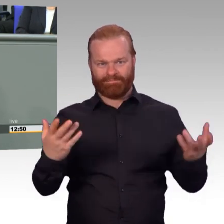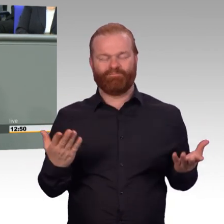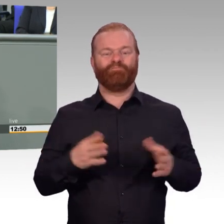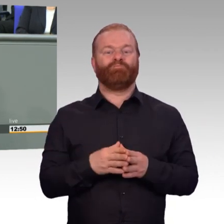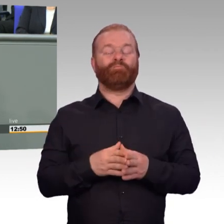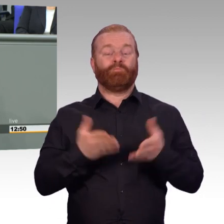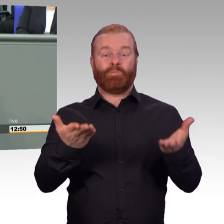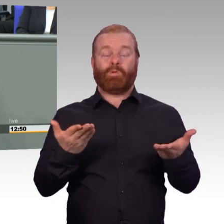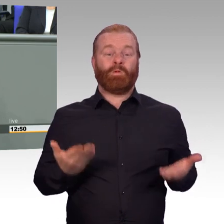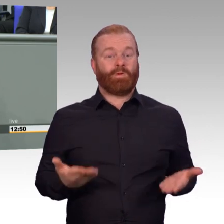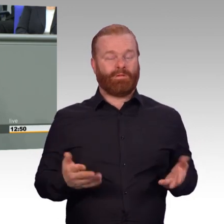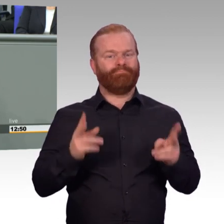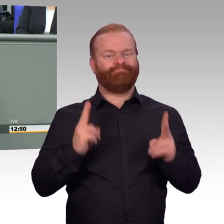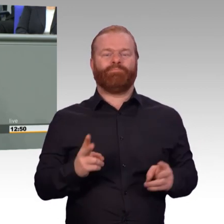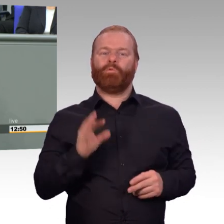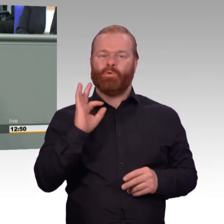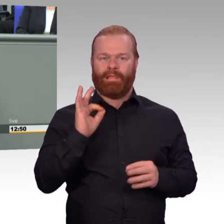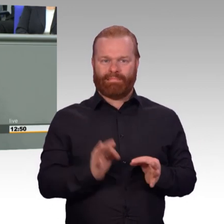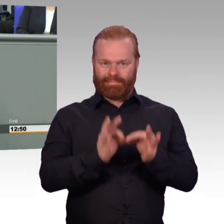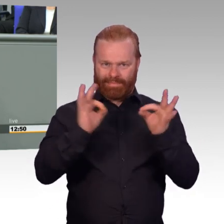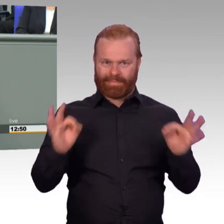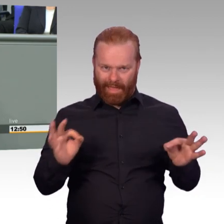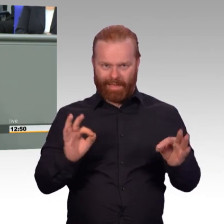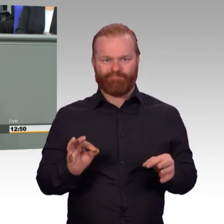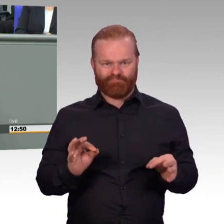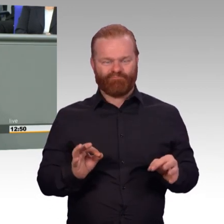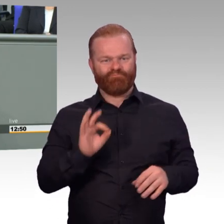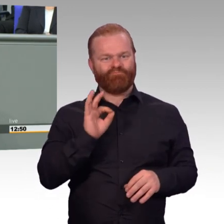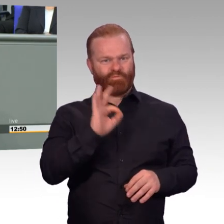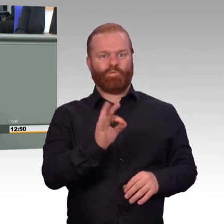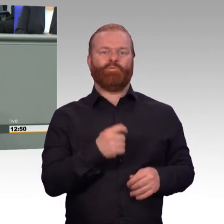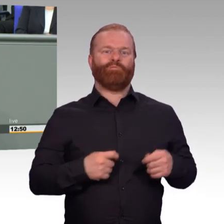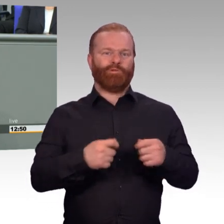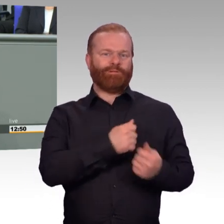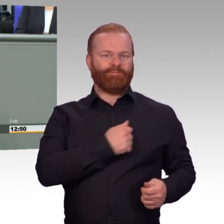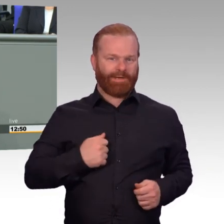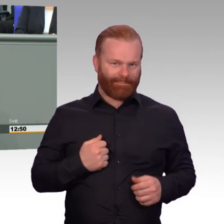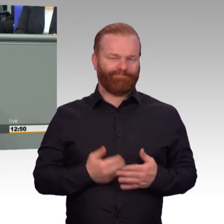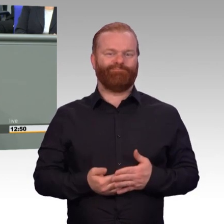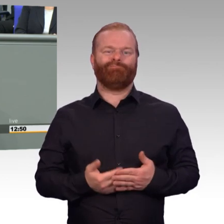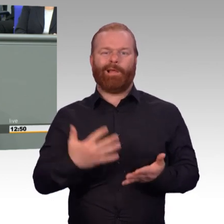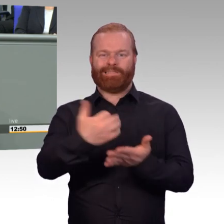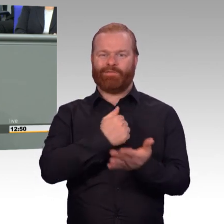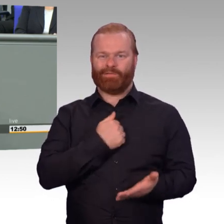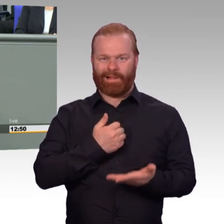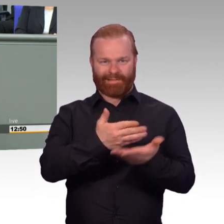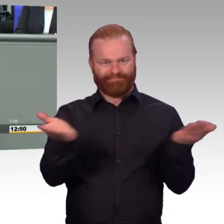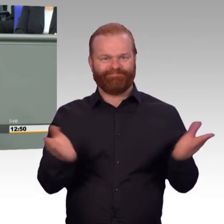wenn nicht überhaupt die Kernaufgabe. Und wenn es denn um viel Material geht die letzte Zeit, dann ist es, glaube ich,